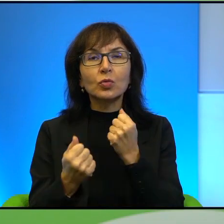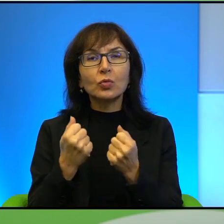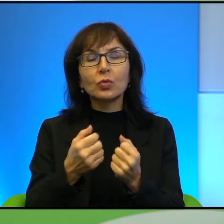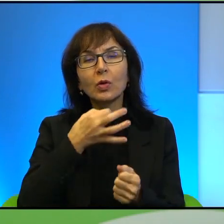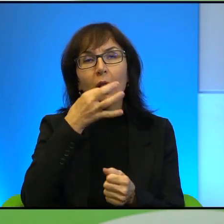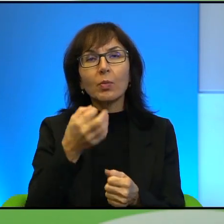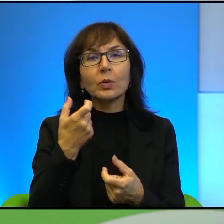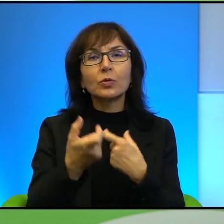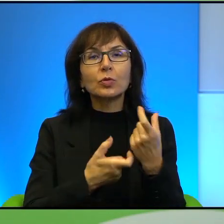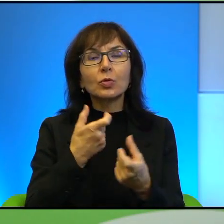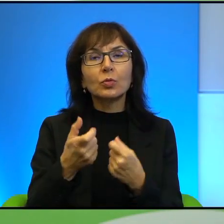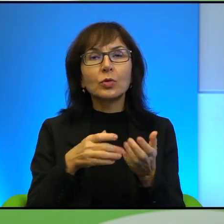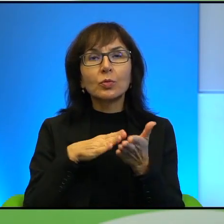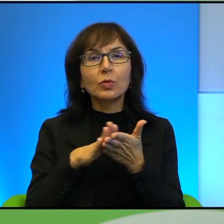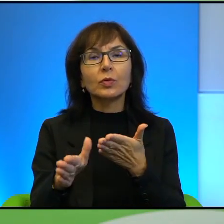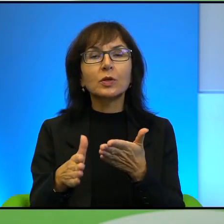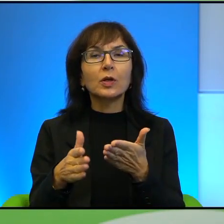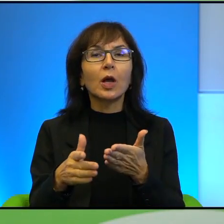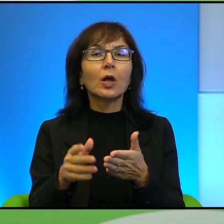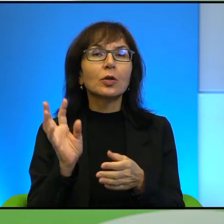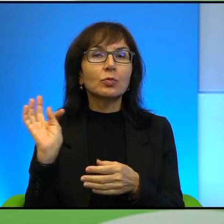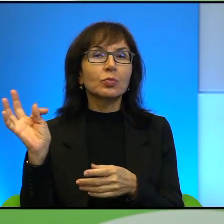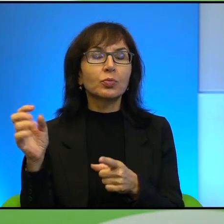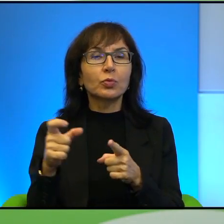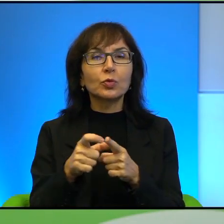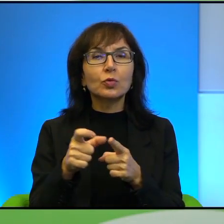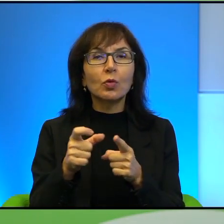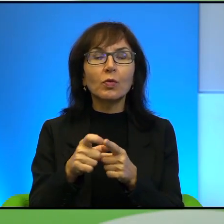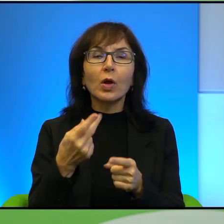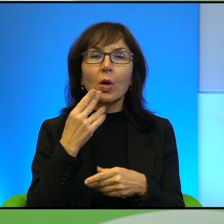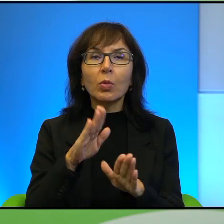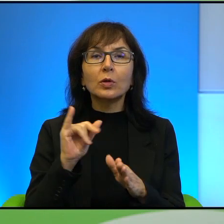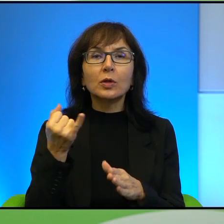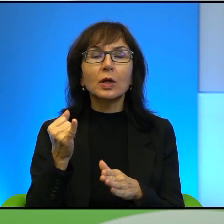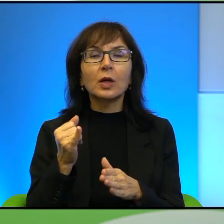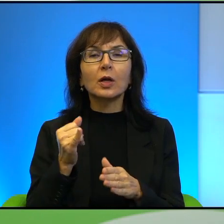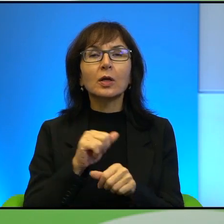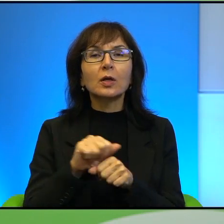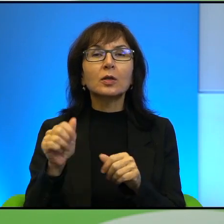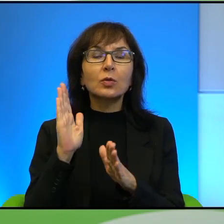zrobić lepsze wprowadzenie niż uczyć Pana słów po prostu, żeby pokazać jak złożona jest to kwestia, jeśli chodzi o ten region świata.